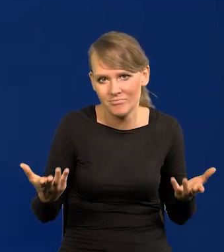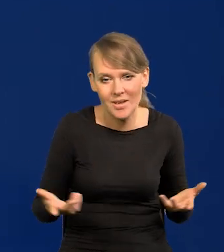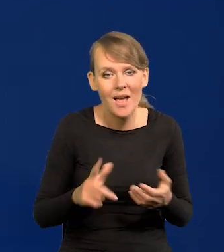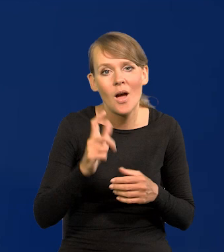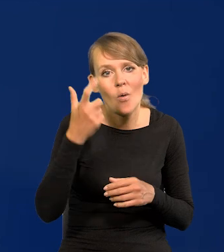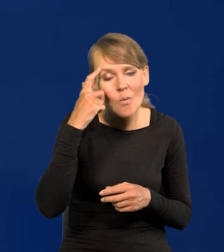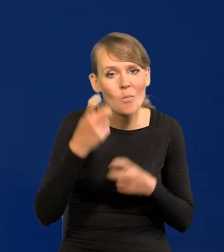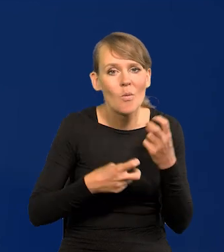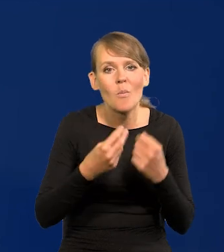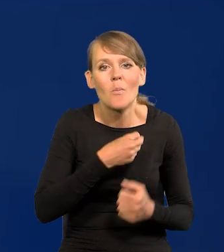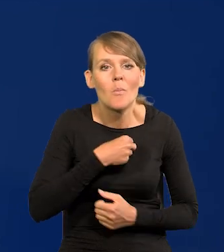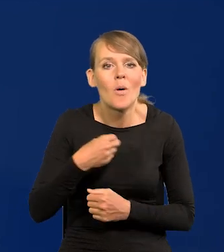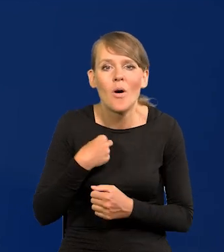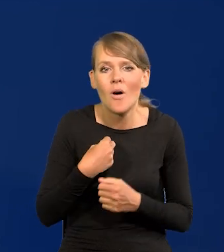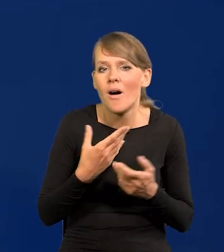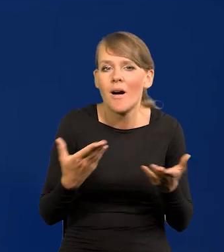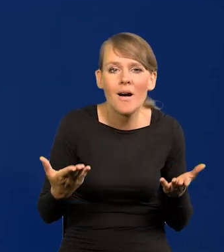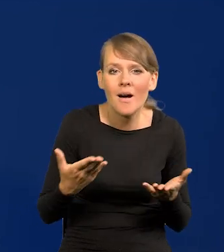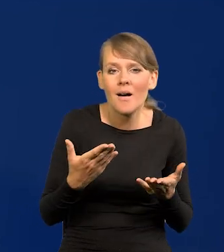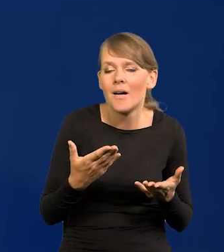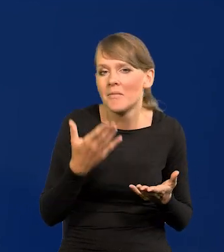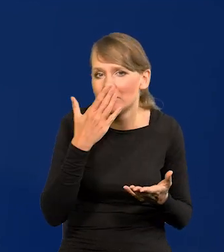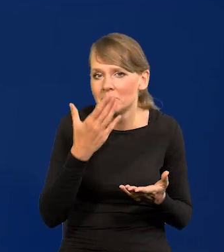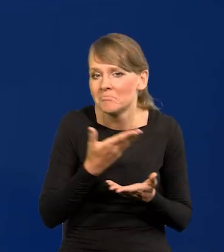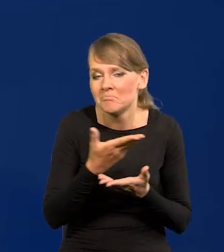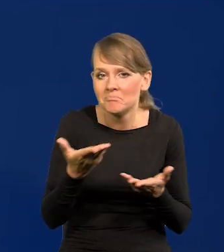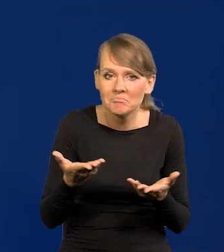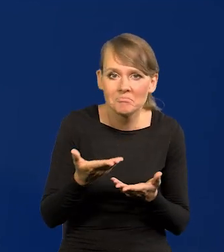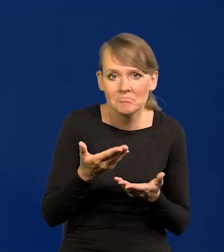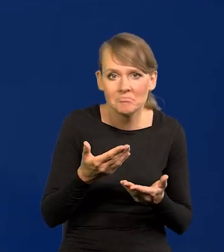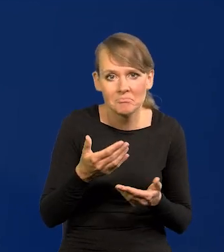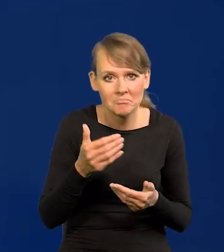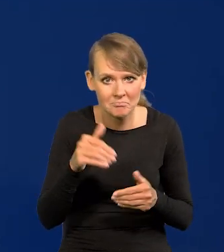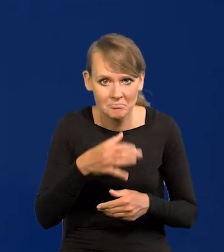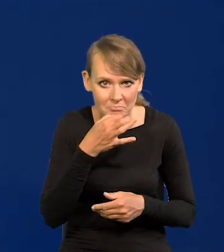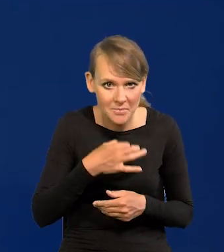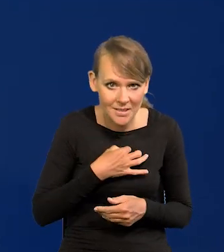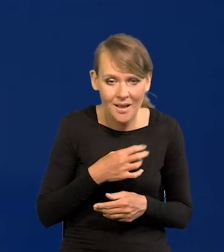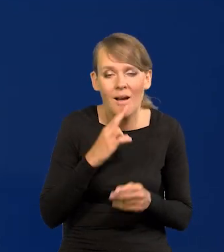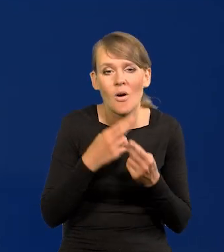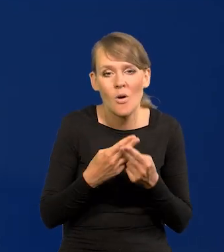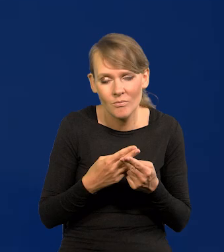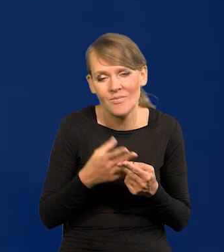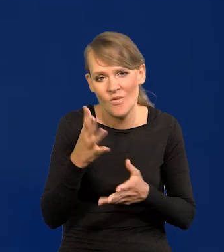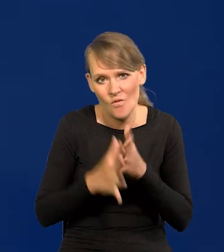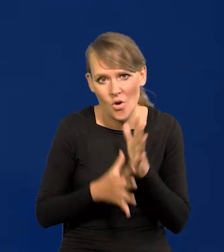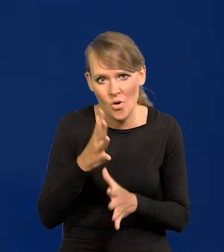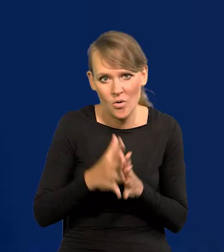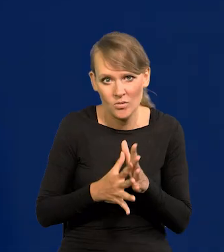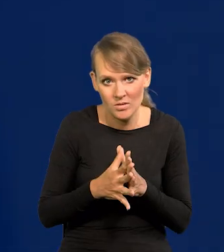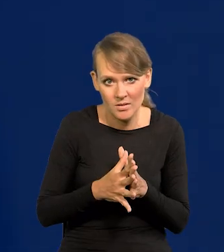Jaki jest główny problem Polski, jakby na koniec Państwo spytali. Wojna.